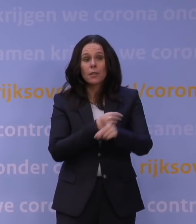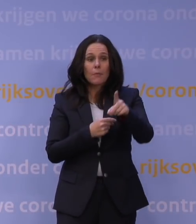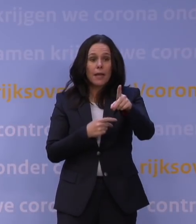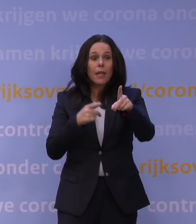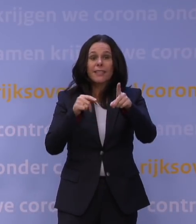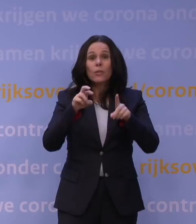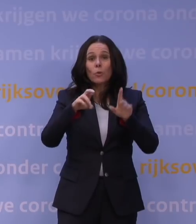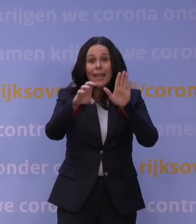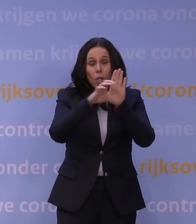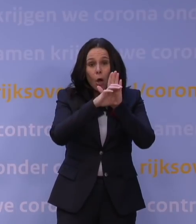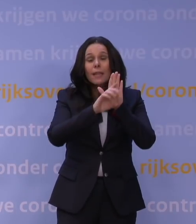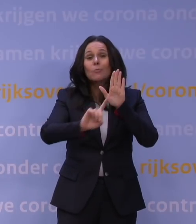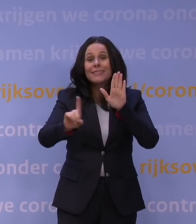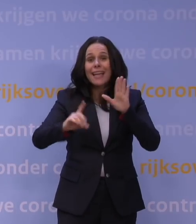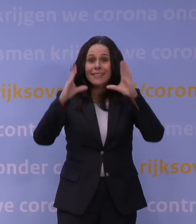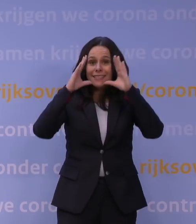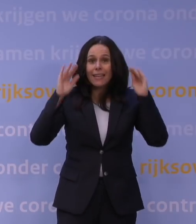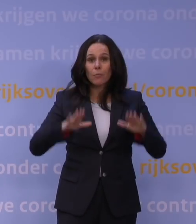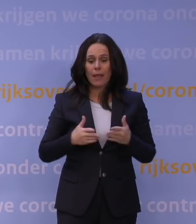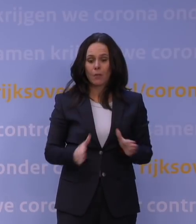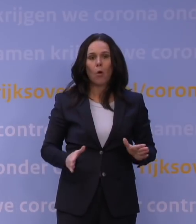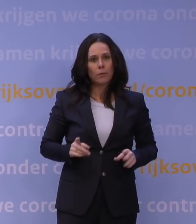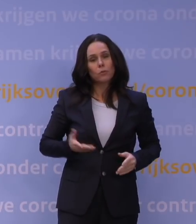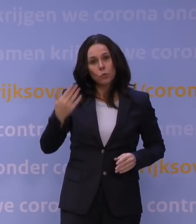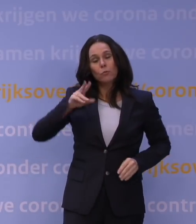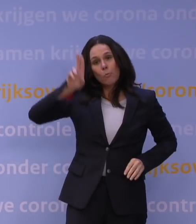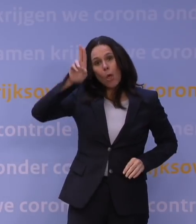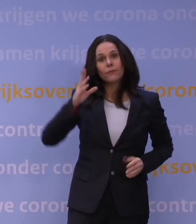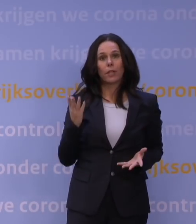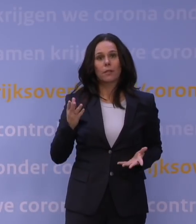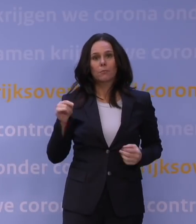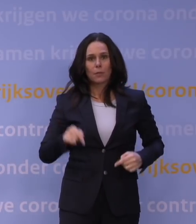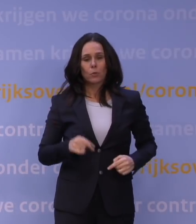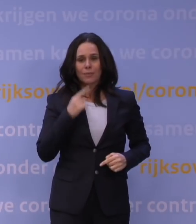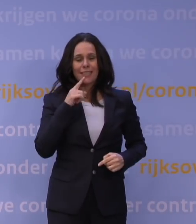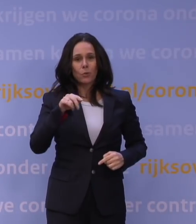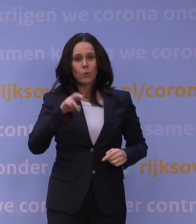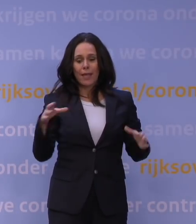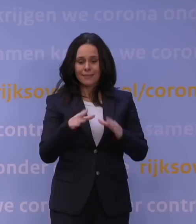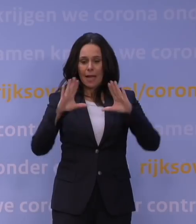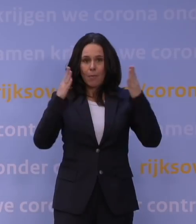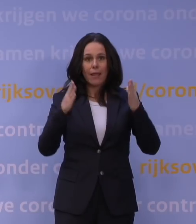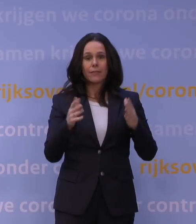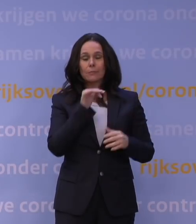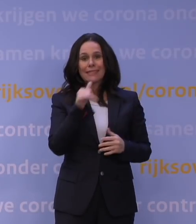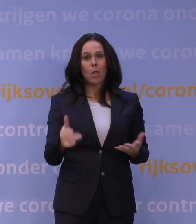dat is toch de belofte? En iedereen ziet nu: ja, het maakt dus niet uit. Die QR-samenleving is daarmee toch klaar dan? Dat kan toch voorlopig bij het grofvuil?